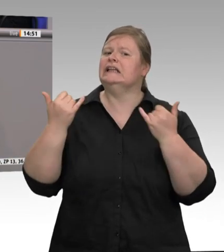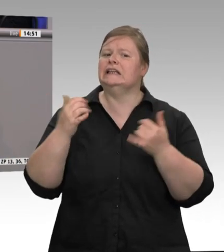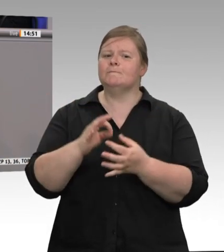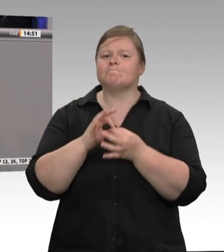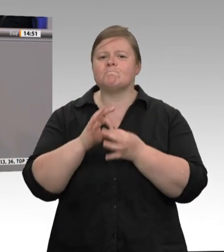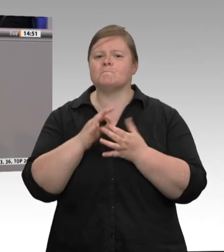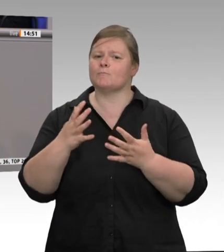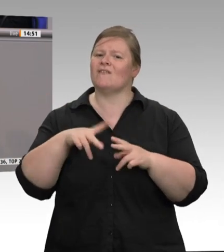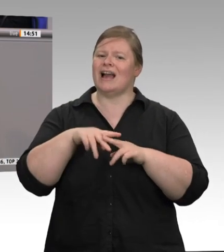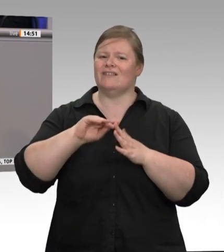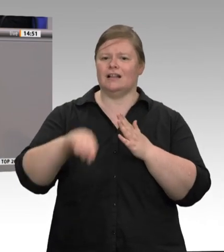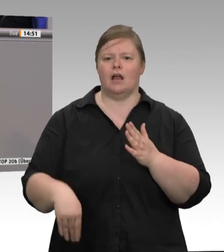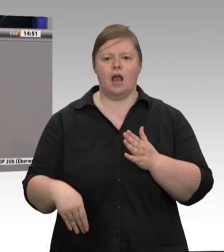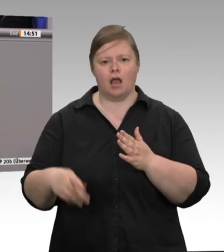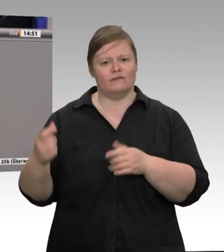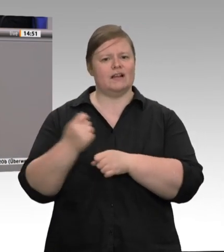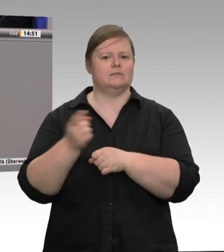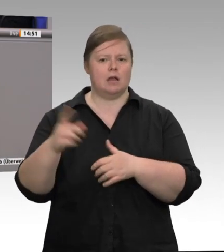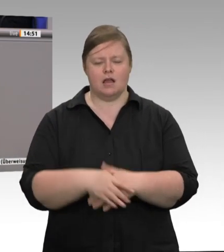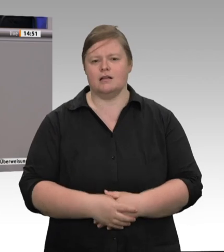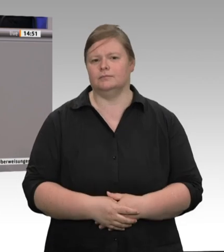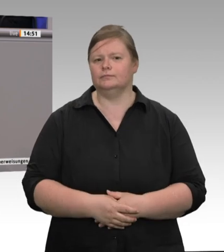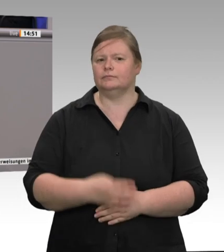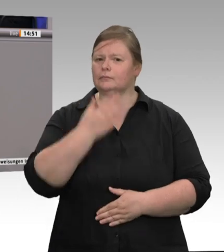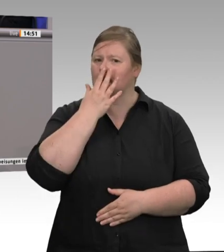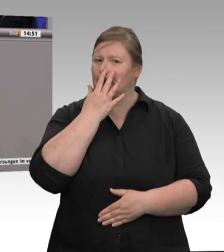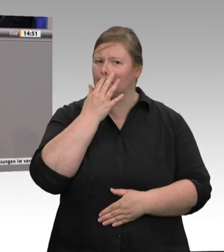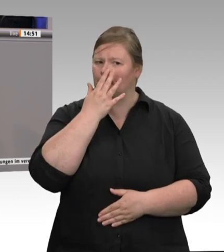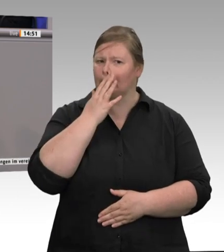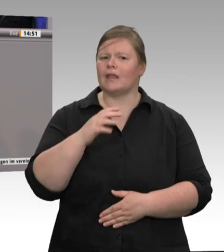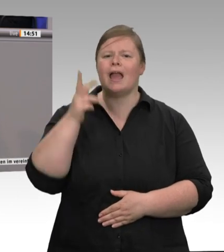Rundfunk, er halte nichts von strengeren Regelungen und – ich zitiere – es komme